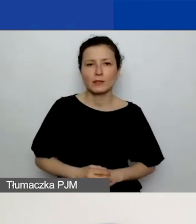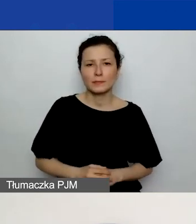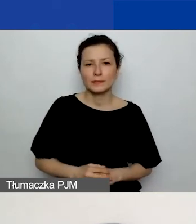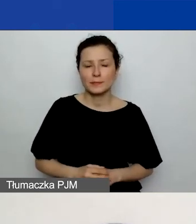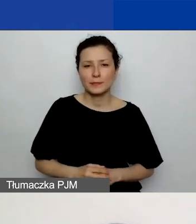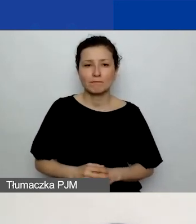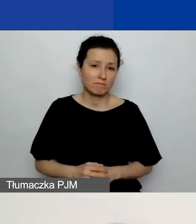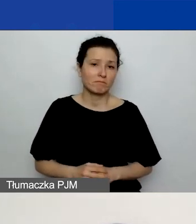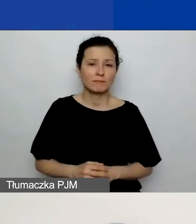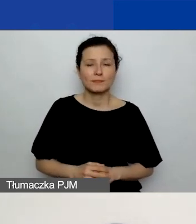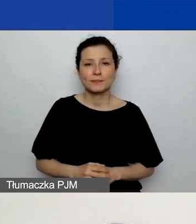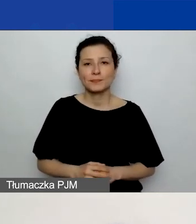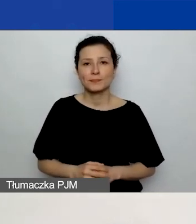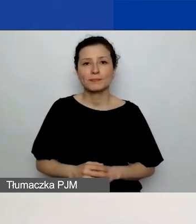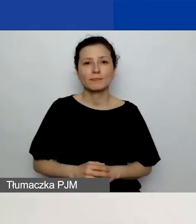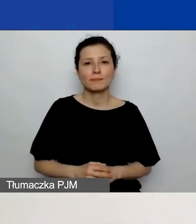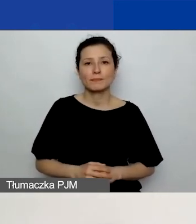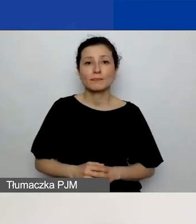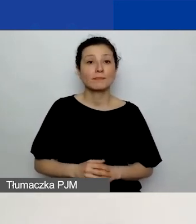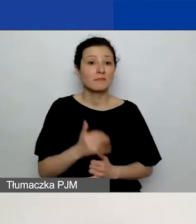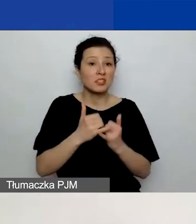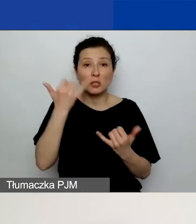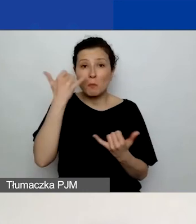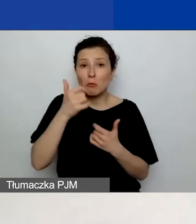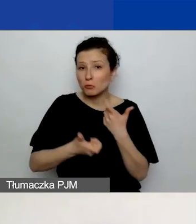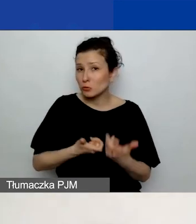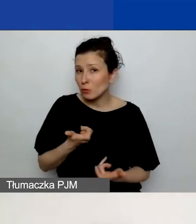Tak. Jeżeli się pomyliliście, możecie w każdej chwili